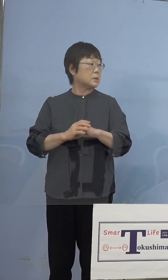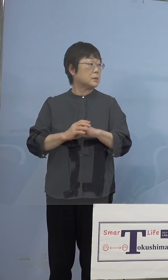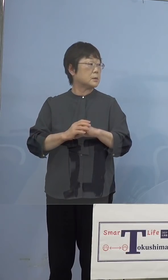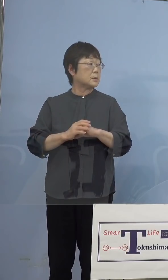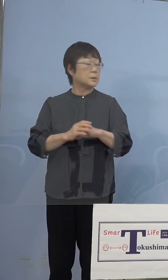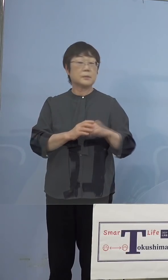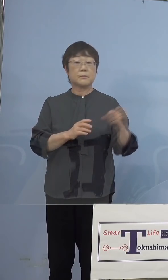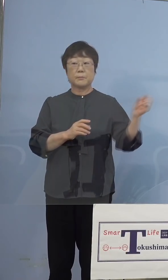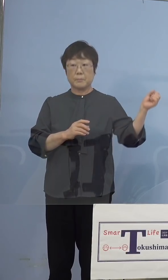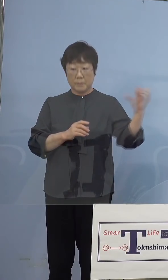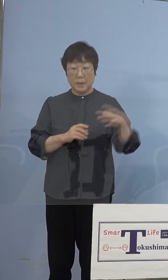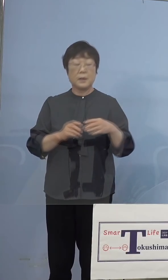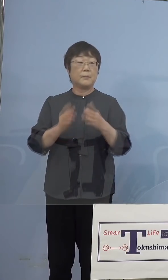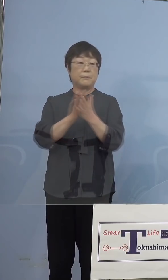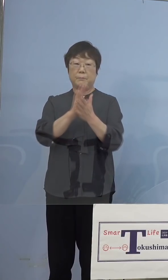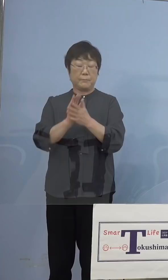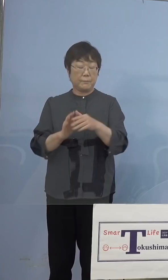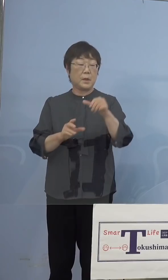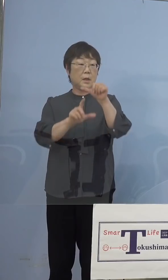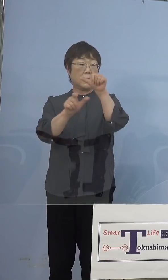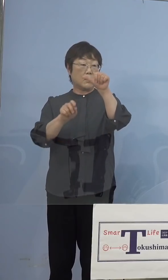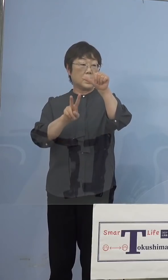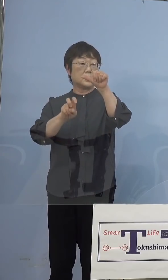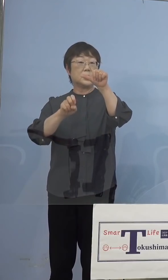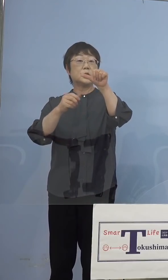（知事） 失礼、29日か、29日からと、